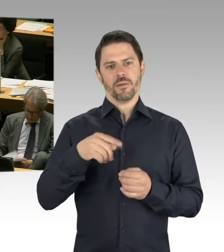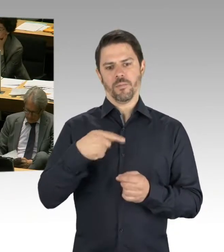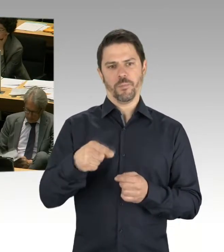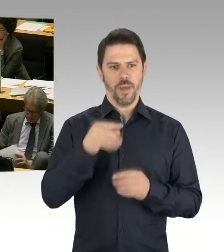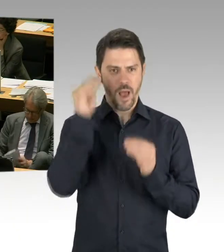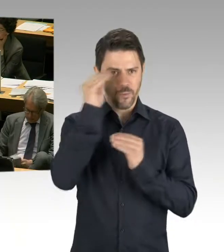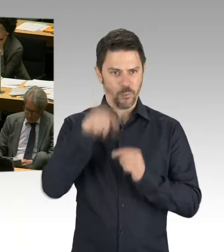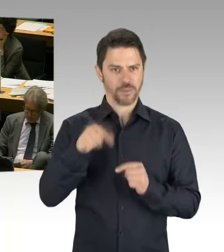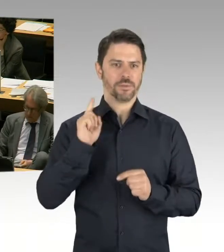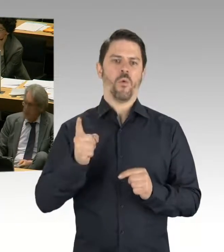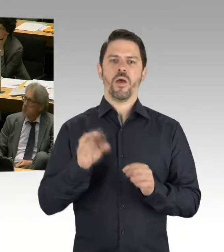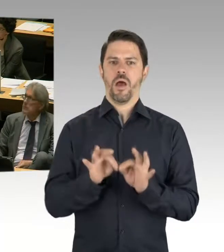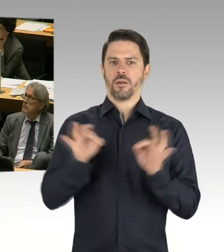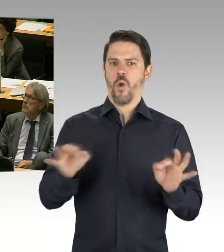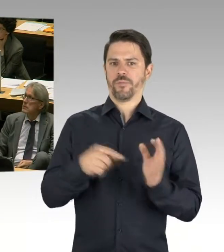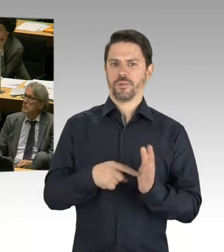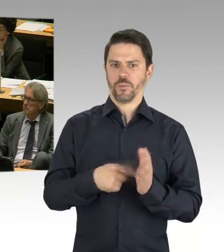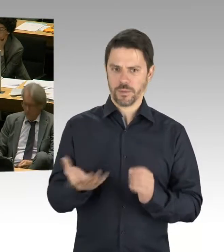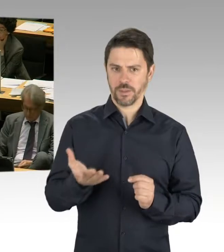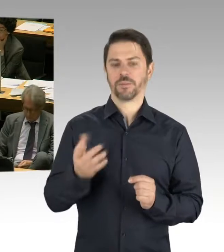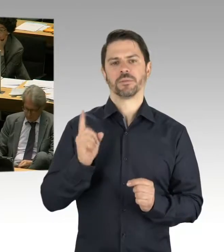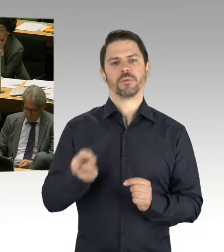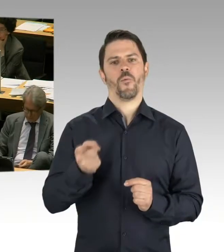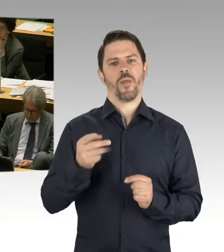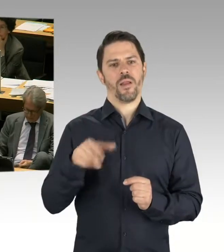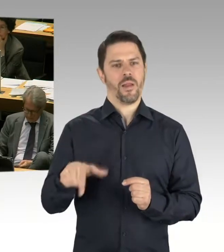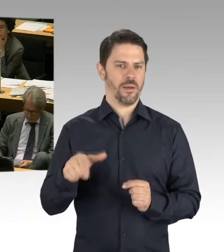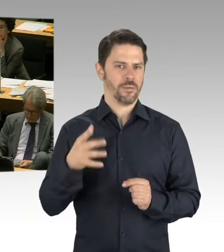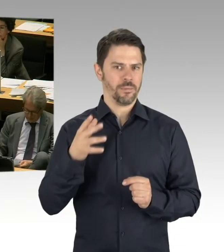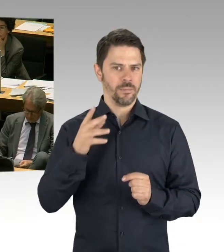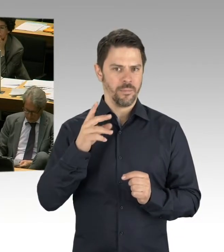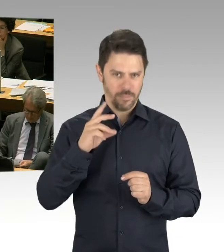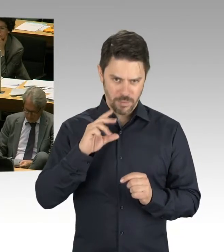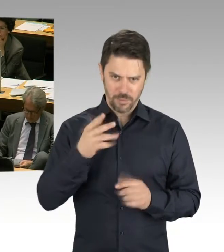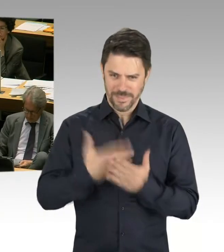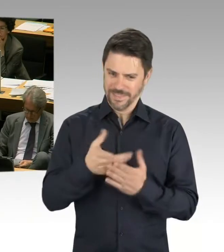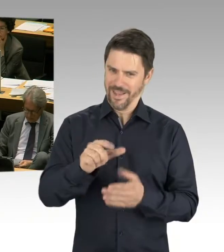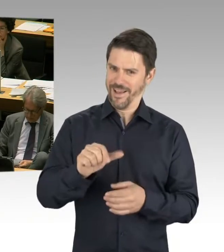weil sozusagen die Konzeption kam ja später. Und im Nachhinein sind Ansätze dann auch aufgegriffen worden.